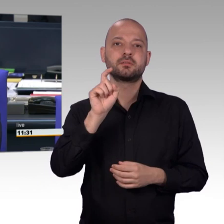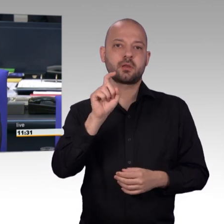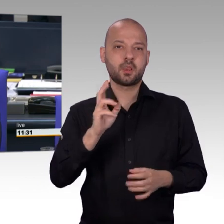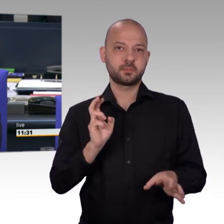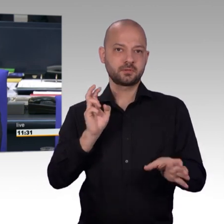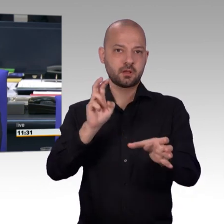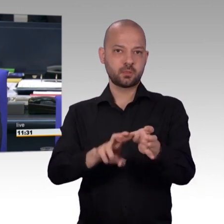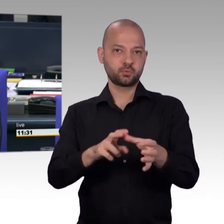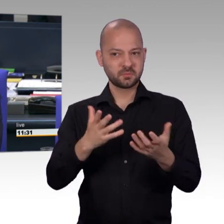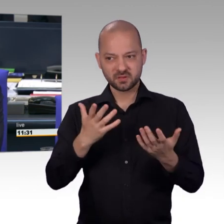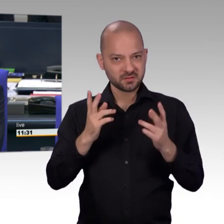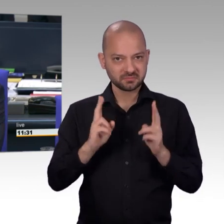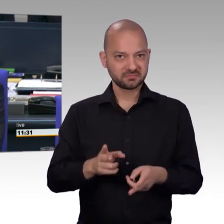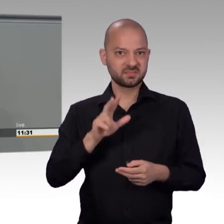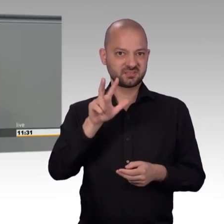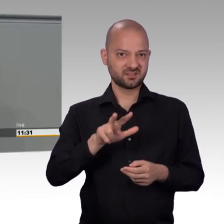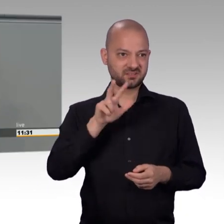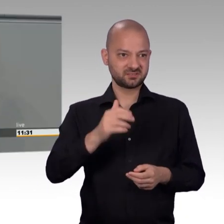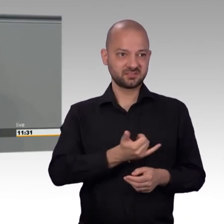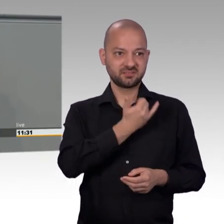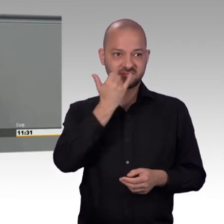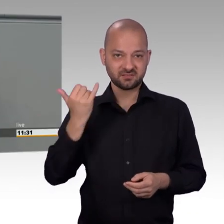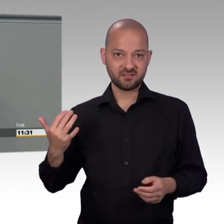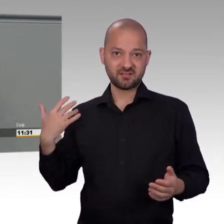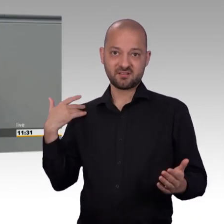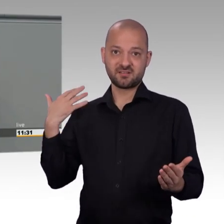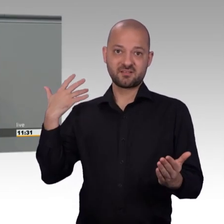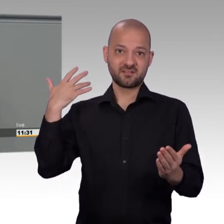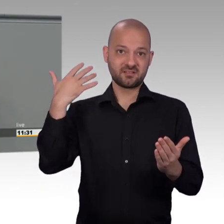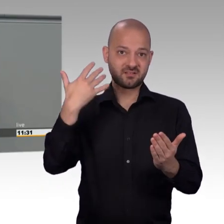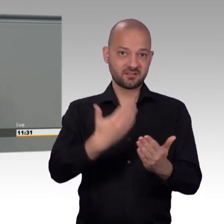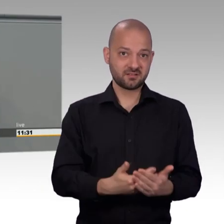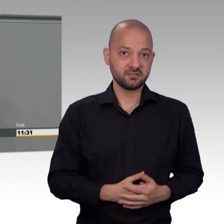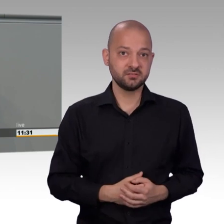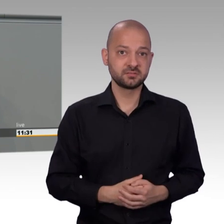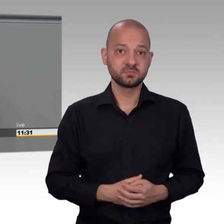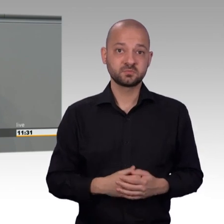Das wachsende Bedürfnis der Bürgerinnen und Bürger nach direkter politischer Beteiligung ist offensichtlich.